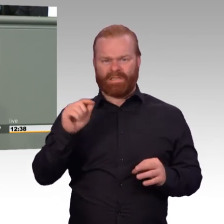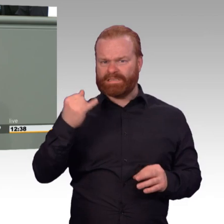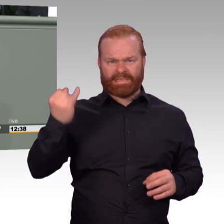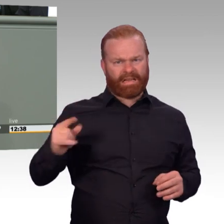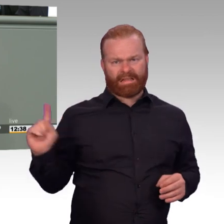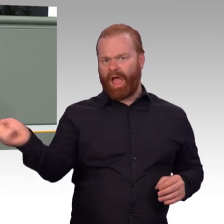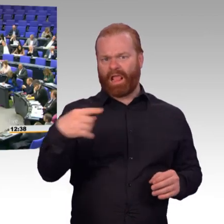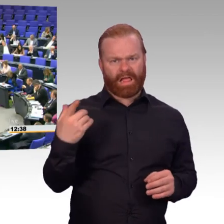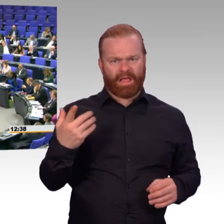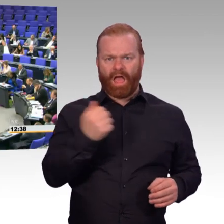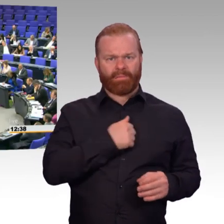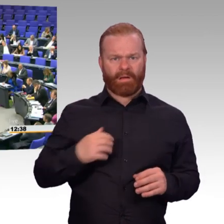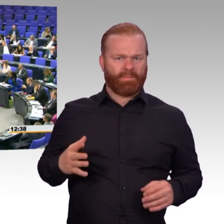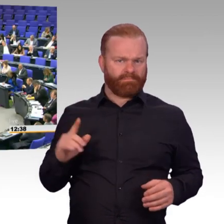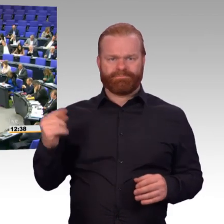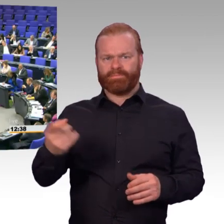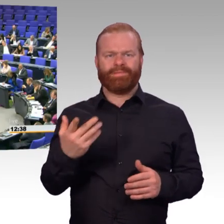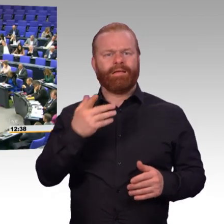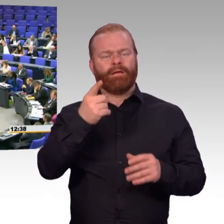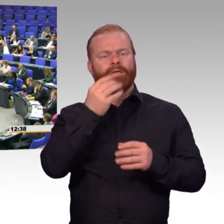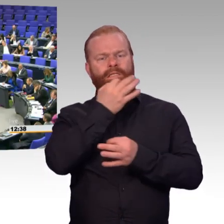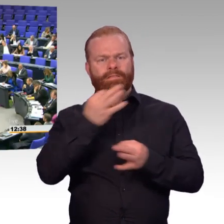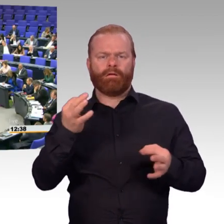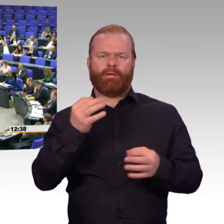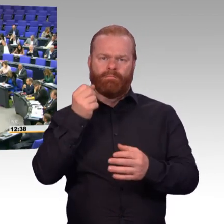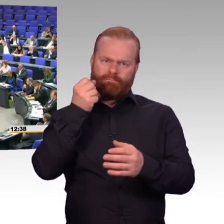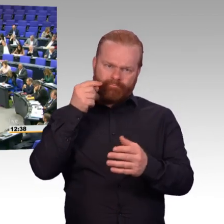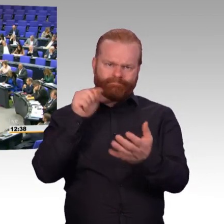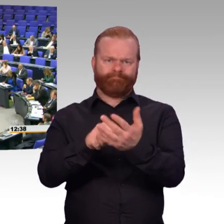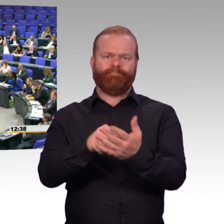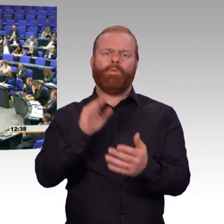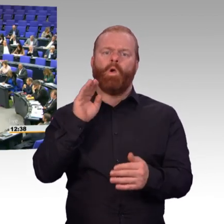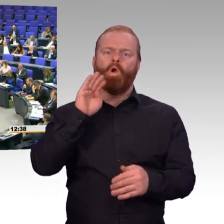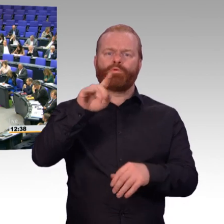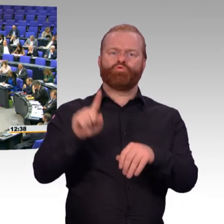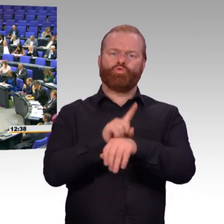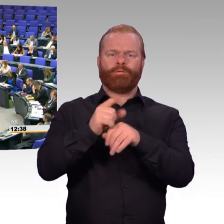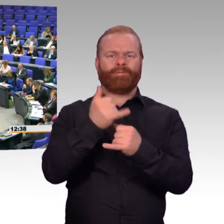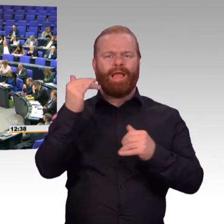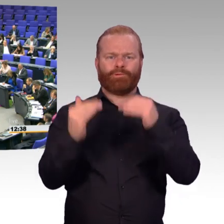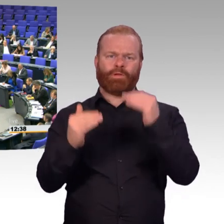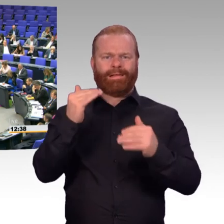wir wollen eine Anhörung mit Sachverständigen. Es ist wichtig. Es ist richtig. Grundsätzlich stehen wir dem Gesetz positiv gegenüber.